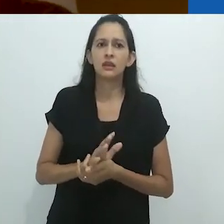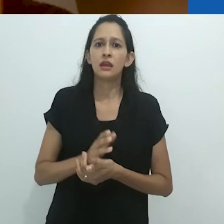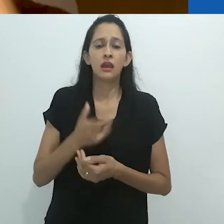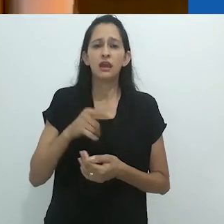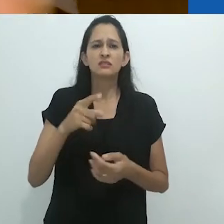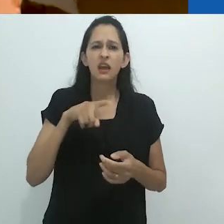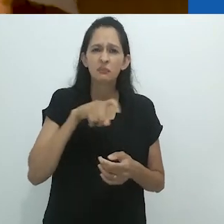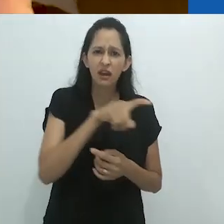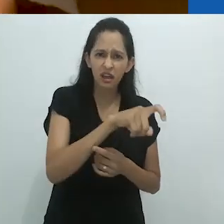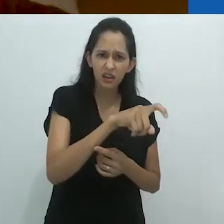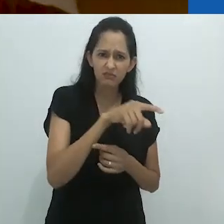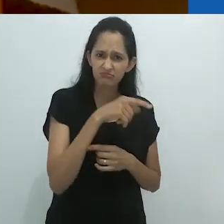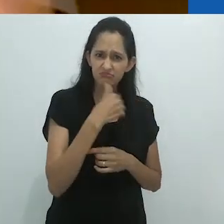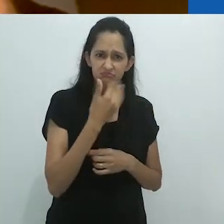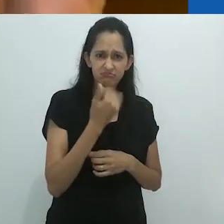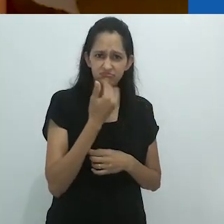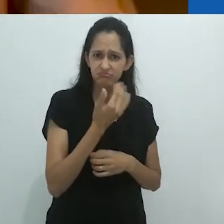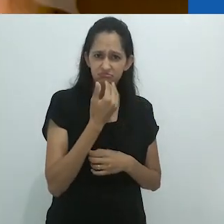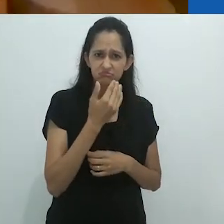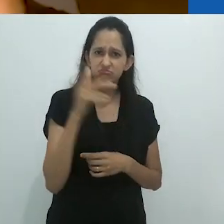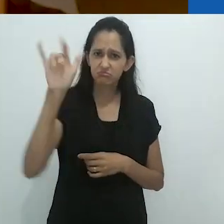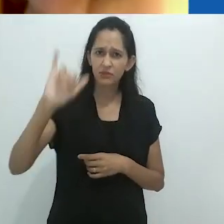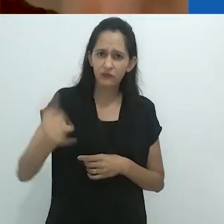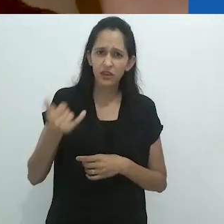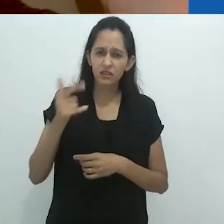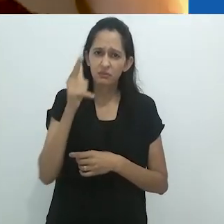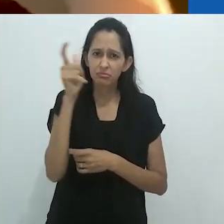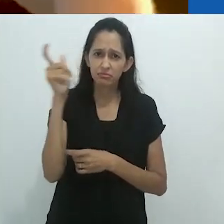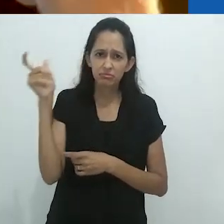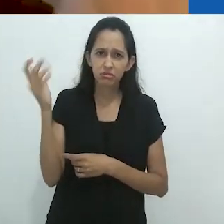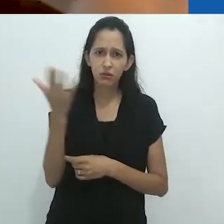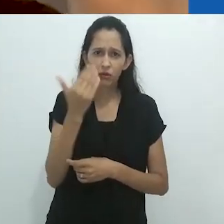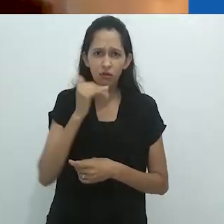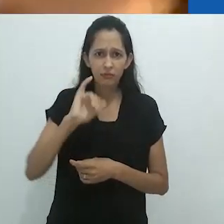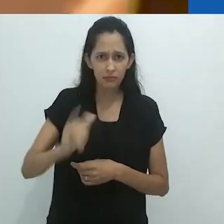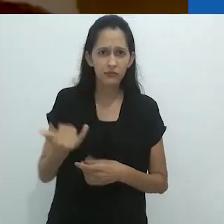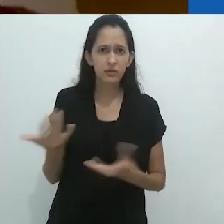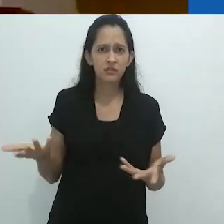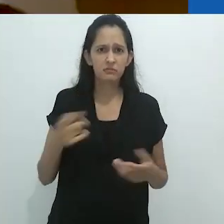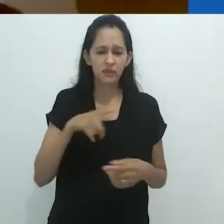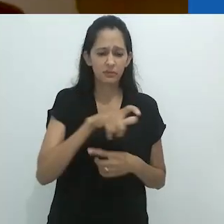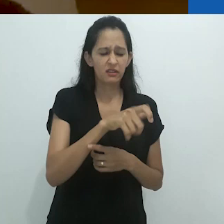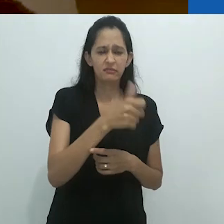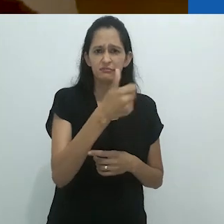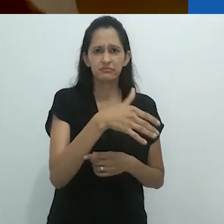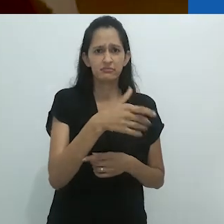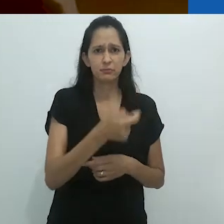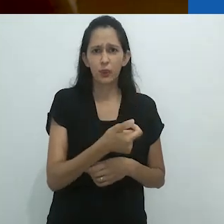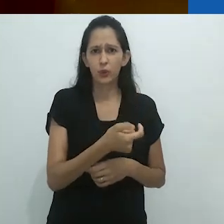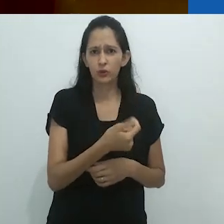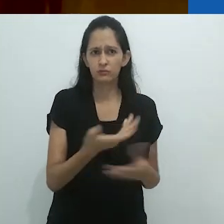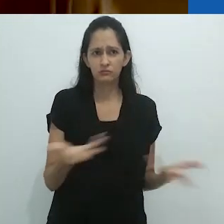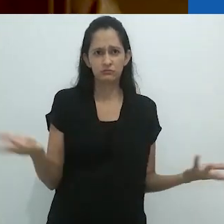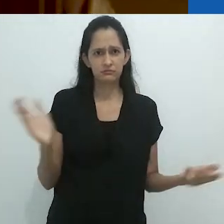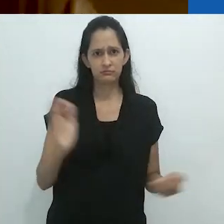Mais do que aqueles camarões que você nos serviu!